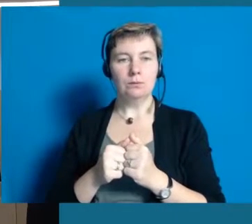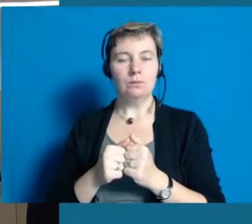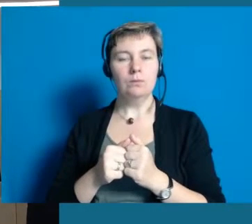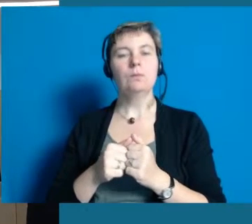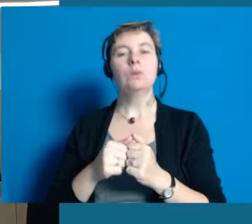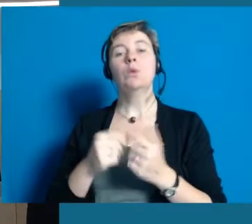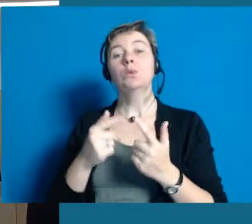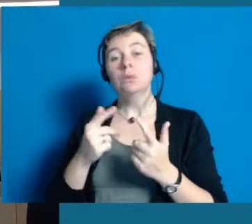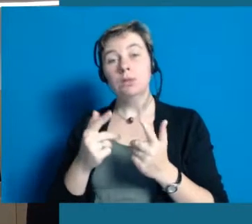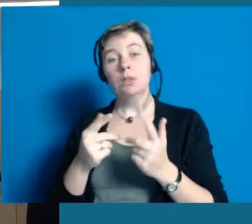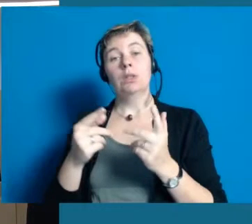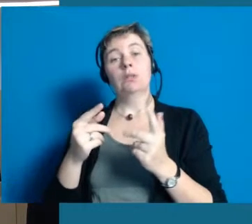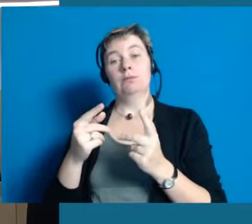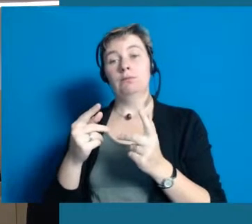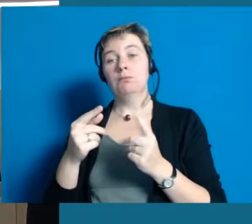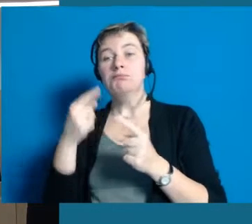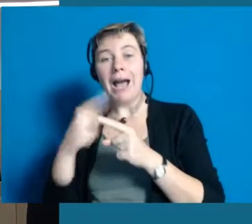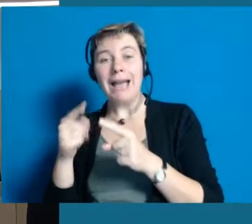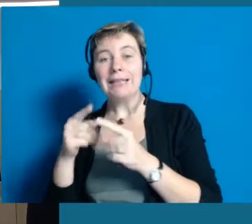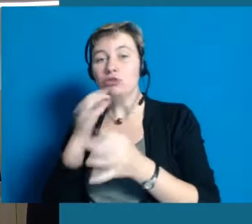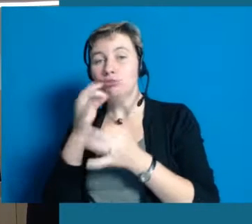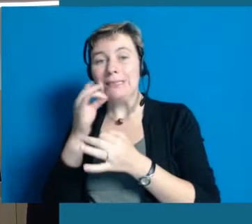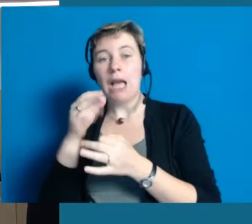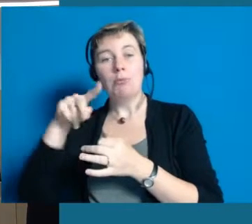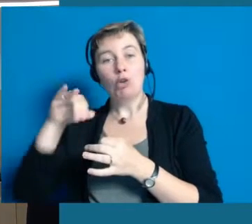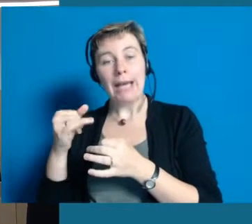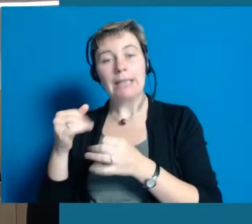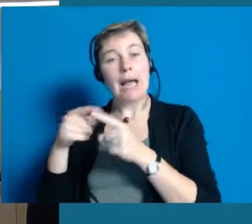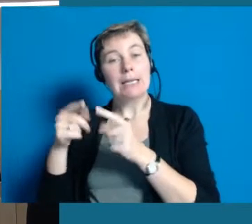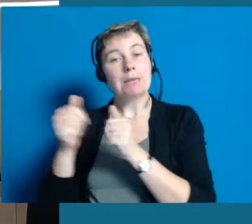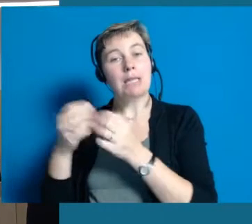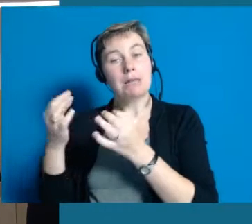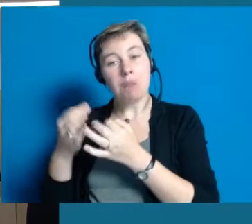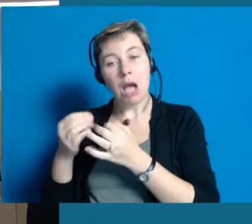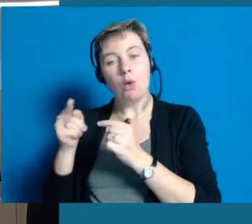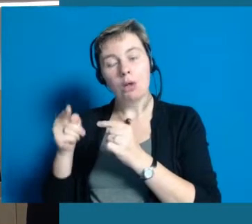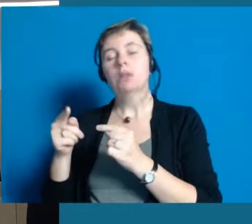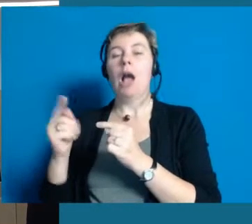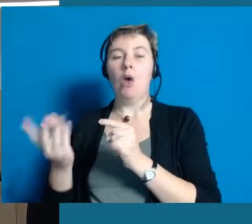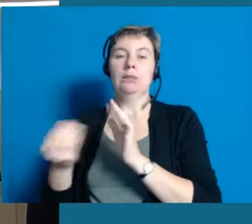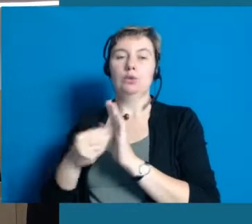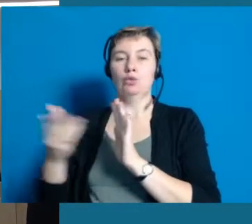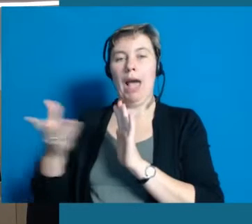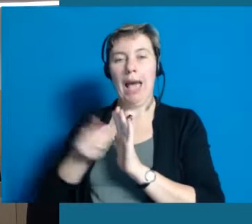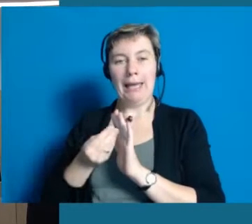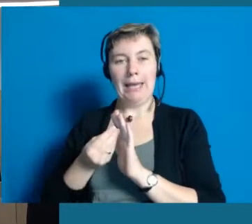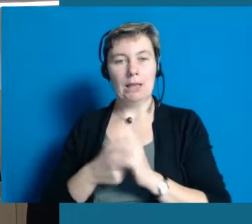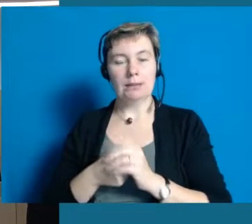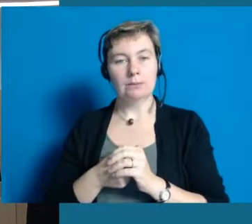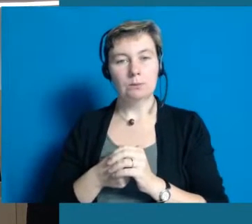Wenn wir Projekte diskutieren und was initiieren wollen und brauchen dazu andere Partner, werden die eingeladen.